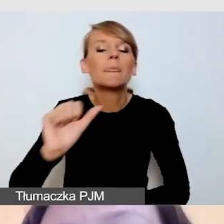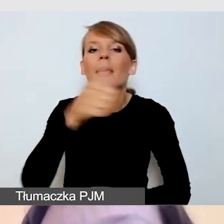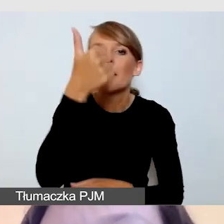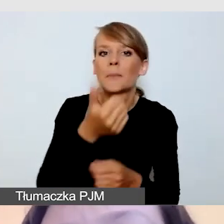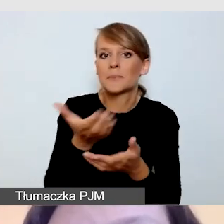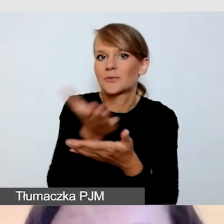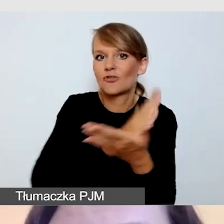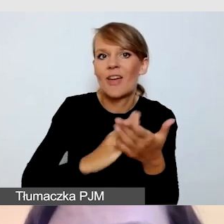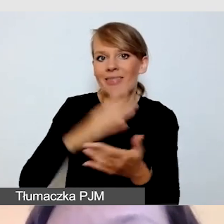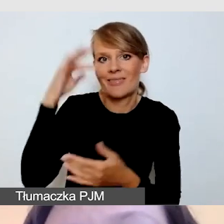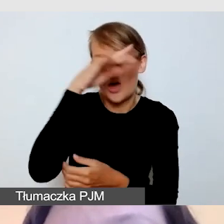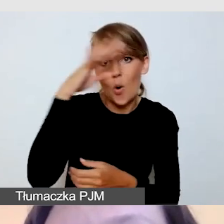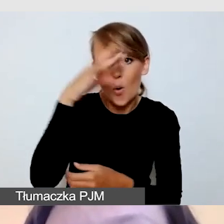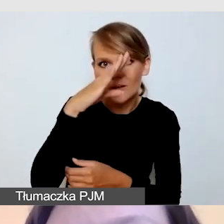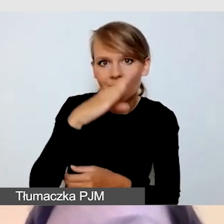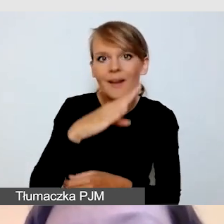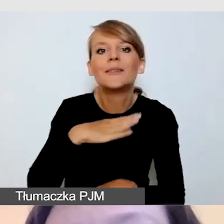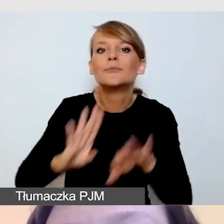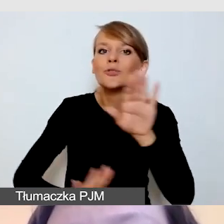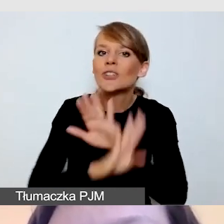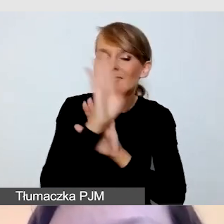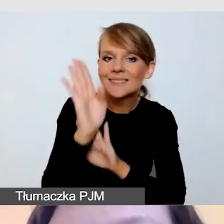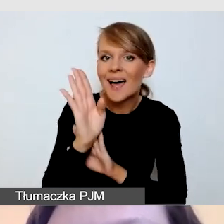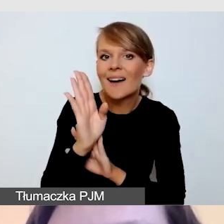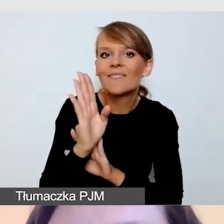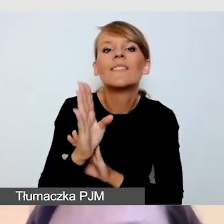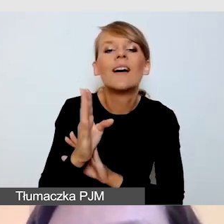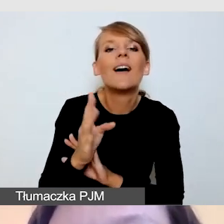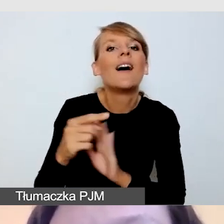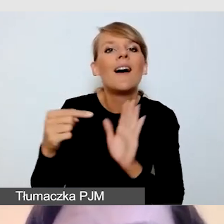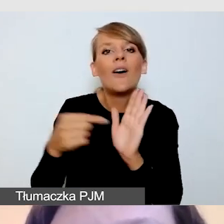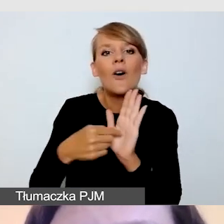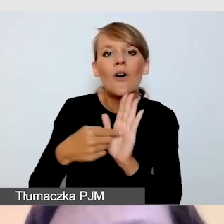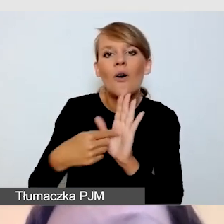i przedstawię naszą wspólnie wypracowaną listę kontrolną,